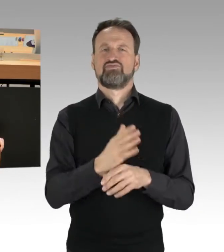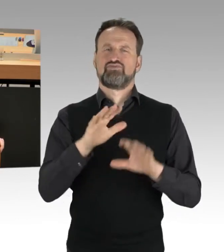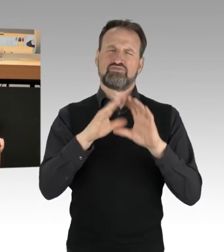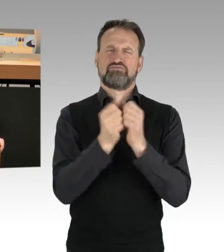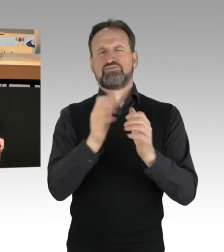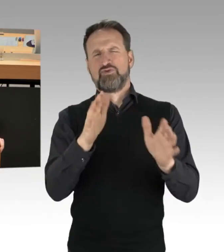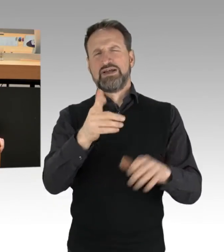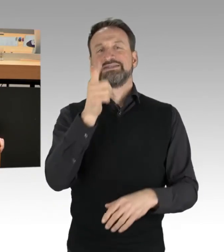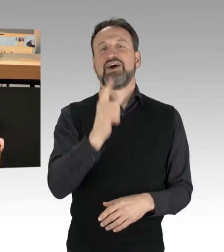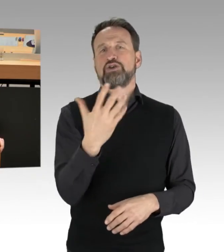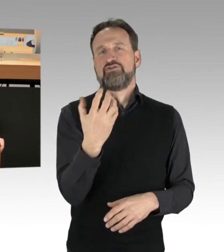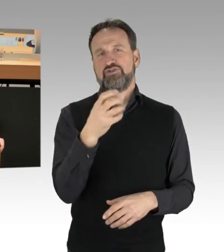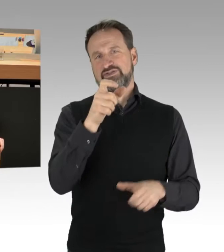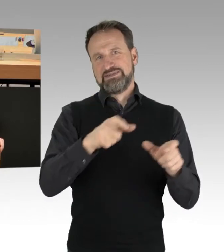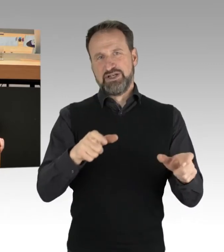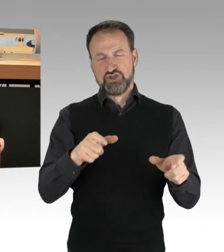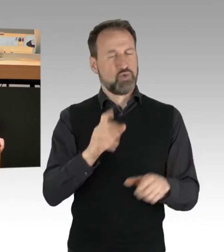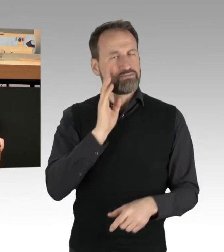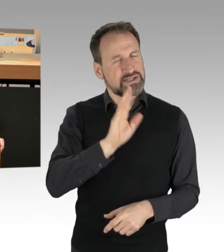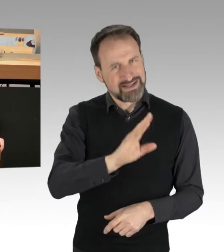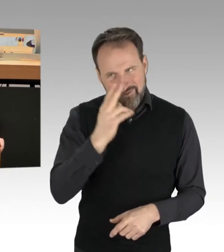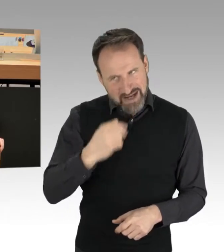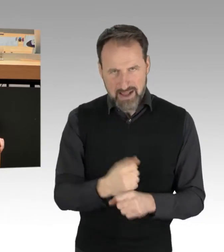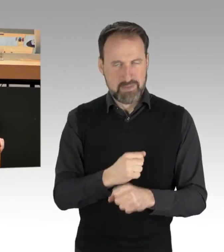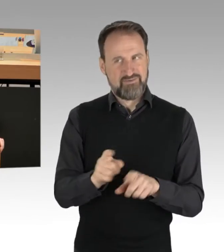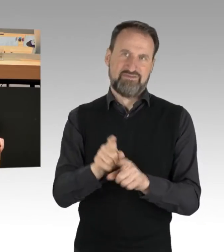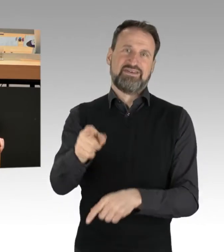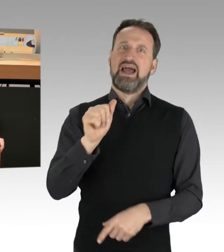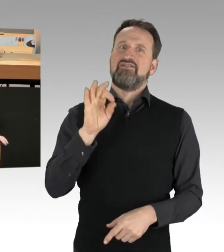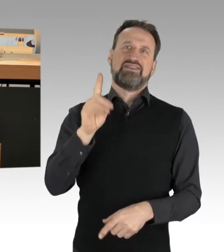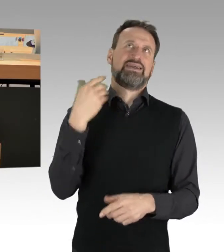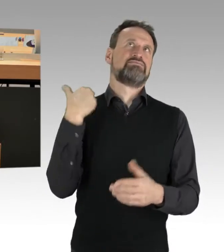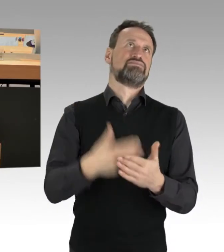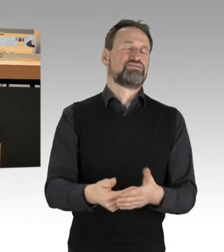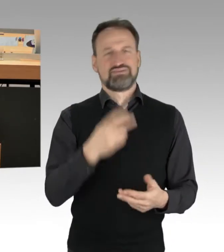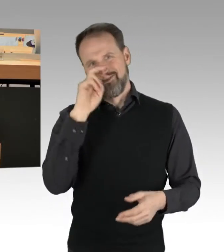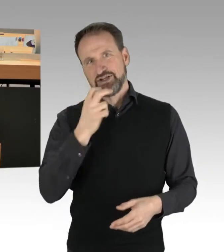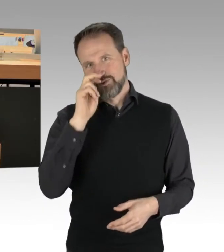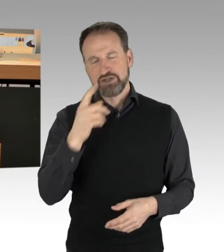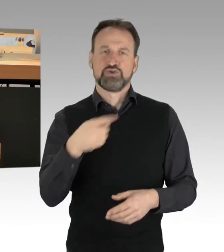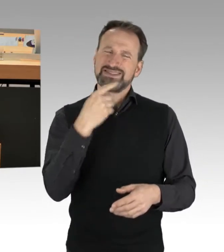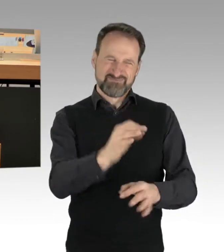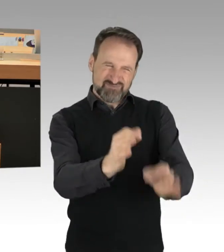wie die AfD-Fraktion wiederholt es versucht, zu sagen, das ist ein bestimmtes Spektrum.